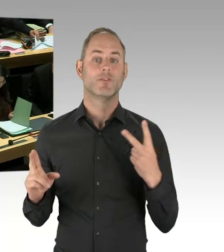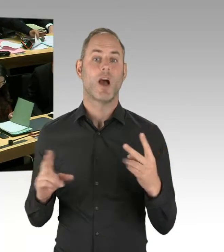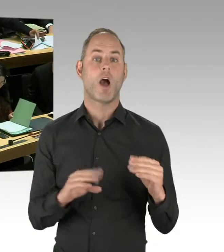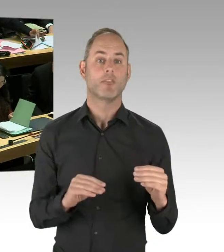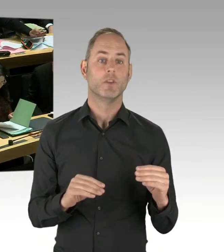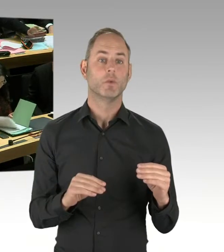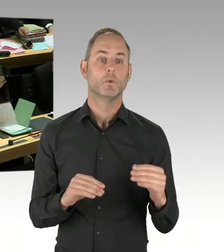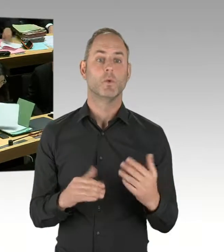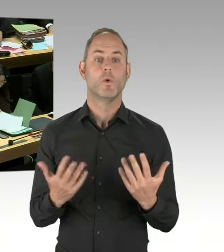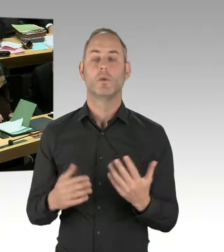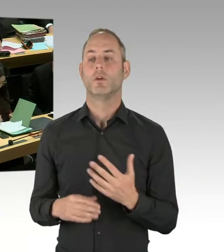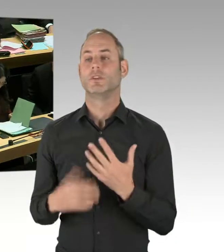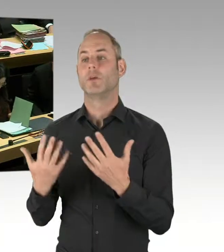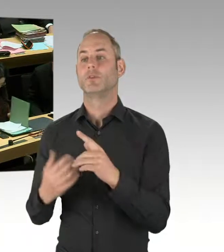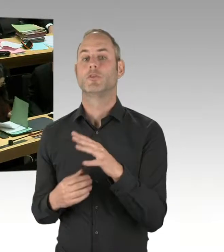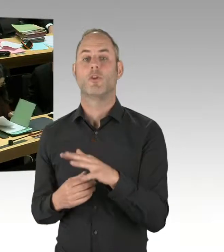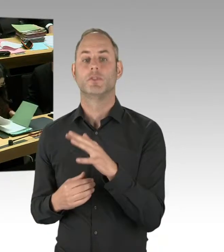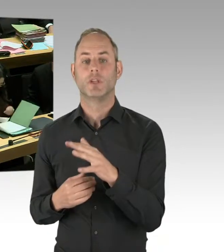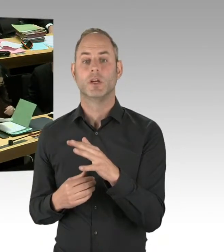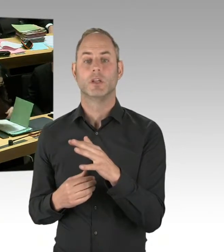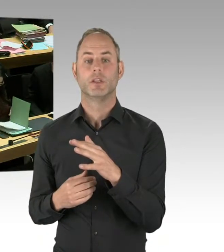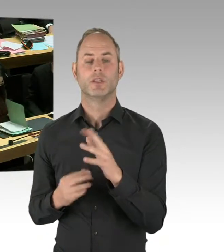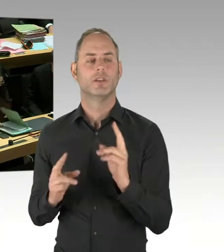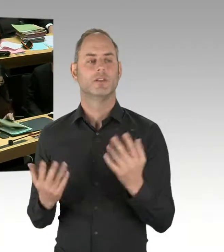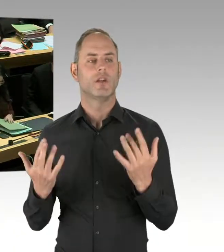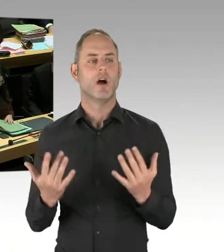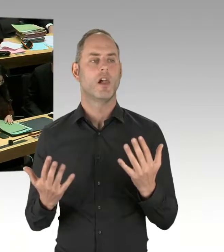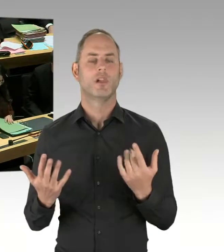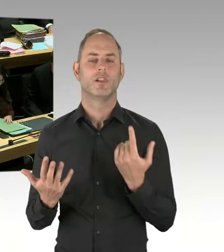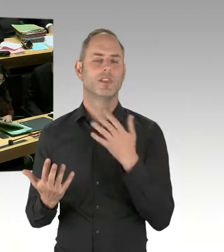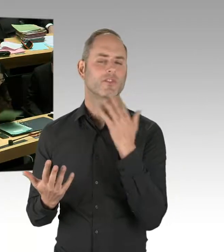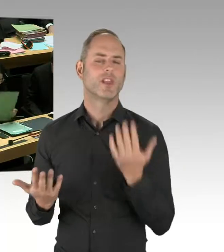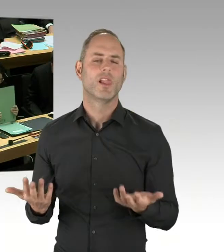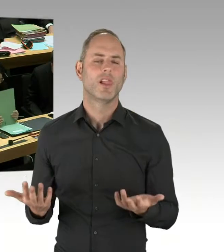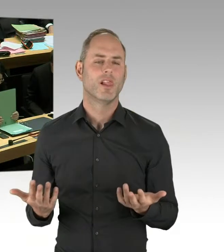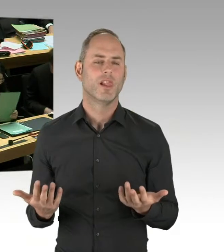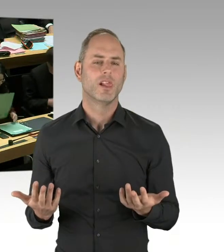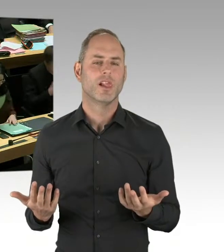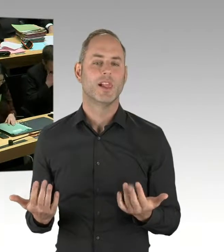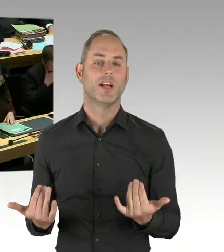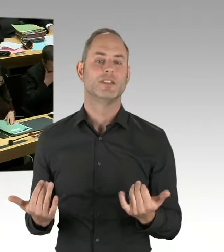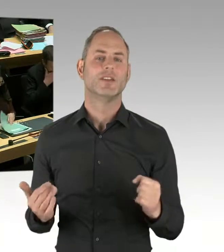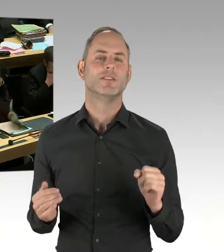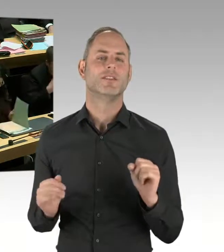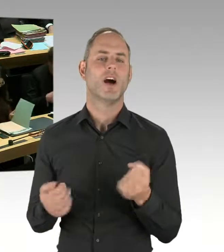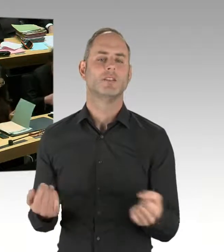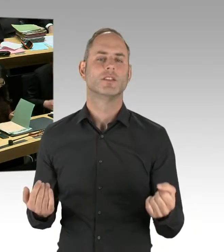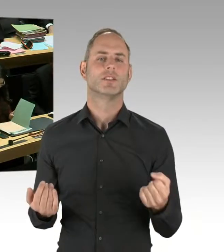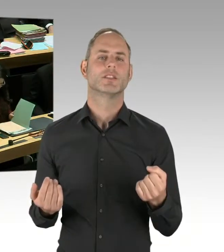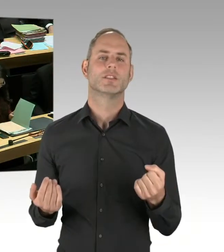der Vielzahl der Vorfälle in unserer Stadt jetzt nicht davon ausgehen kann, dass es entscheidenden Einfluss auf die Sicherheitssituation